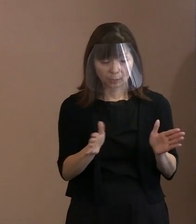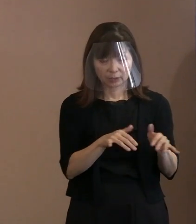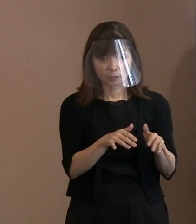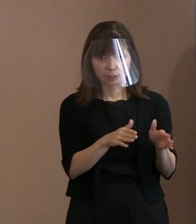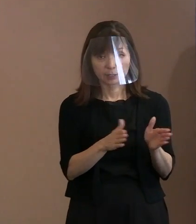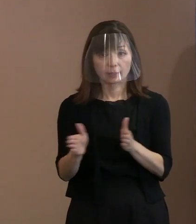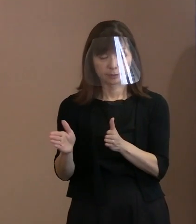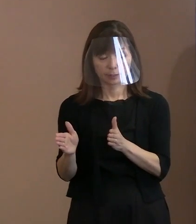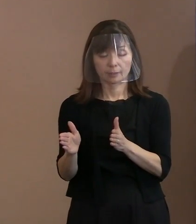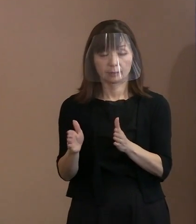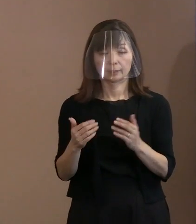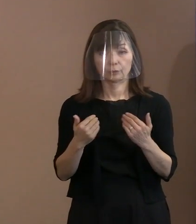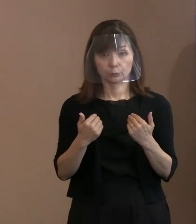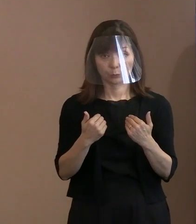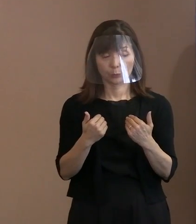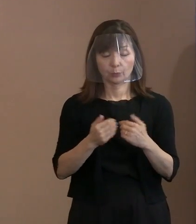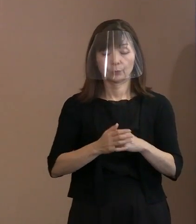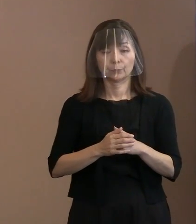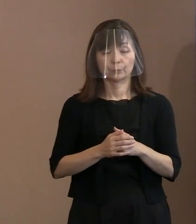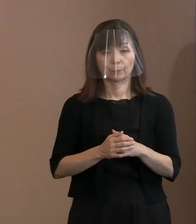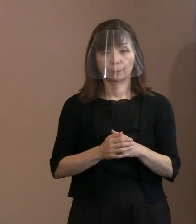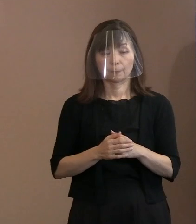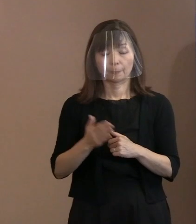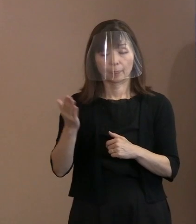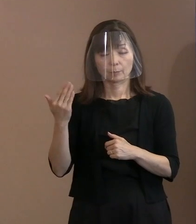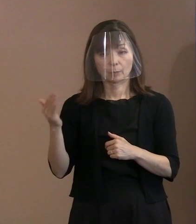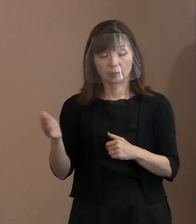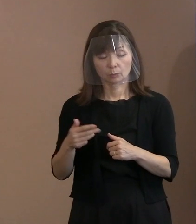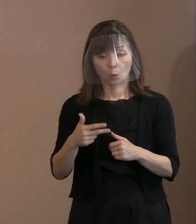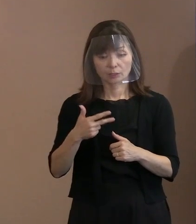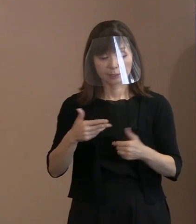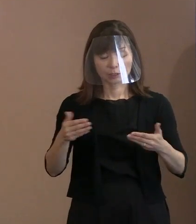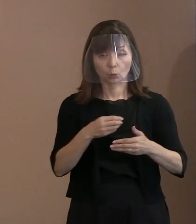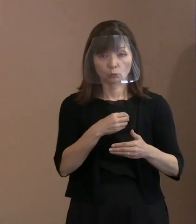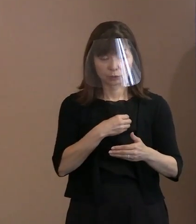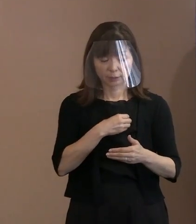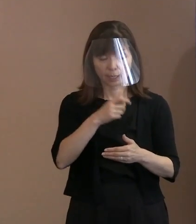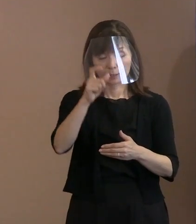警備体制については､今までも市の職員､ 警察官､それから警備員という､